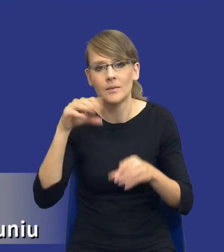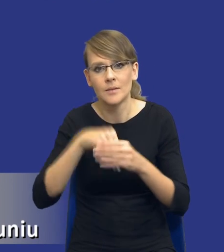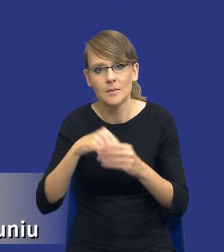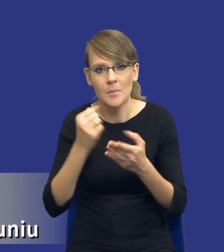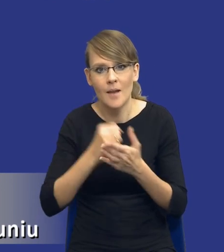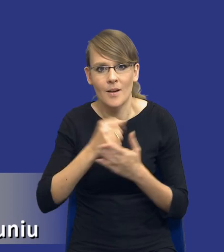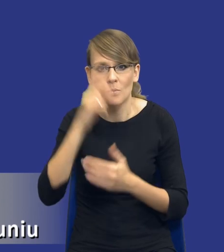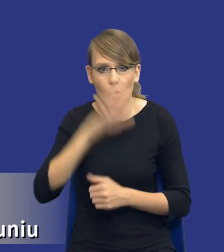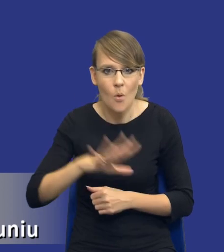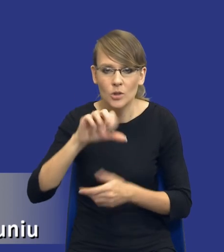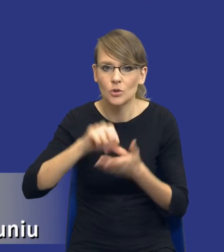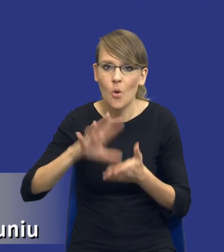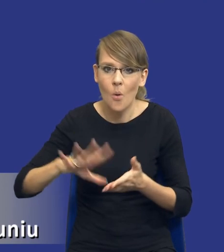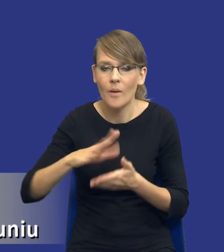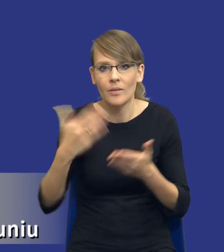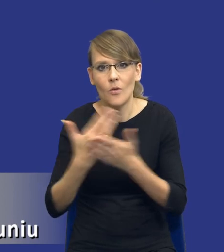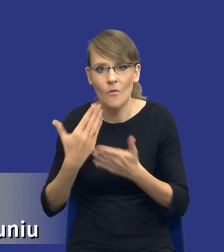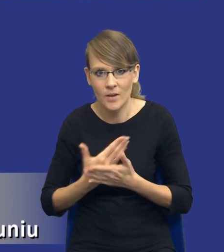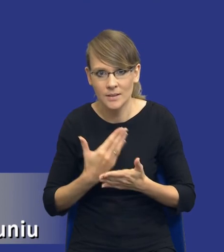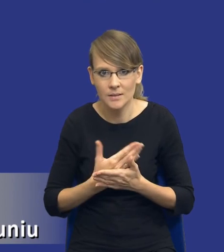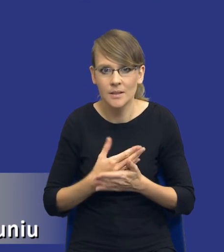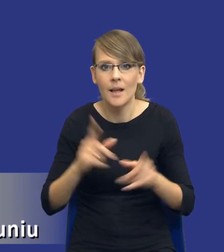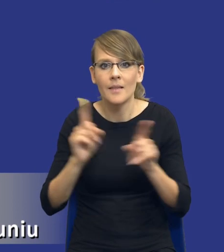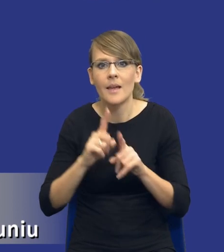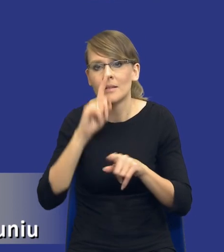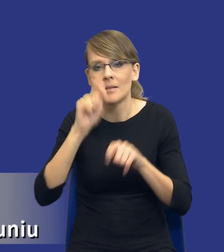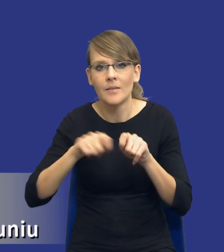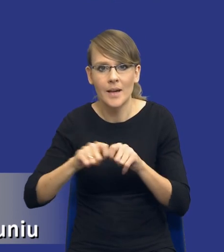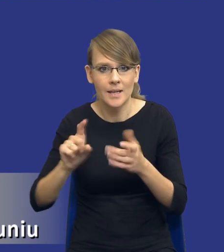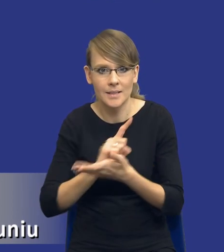środowiskowych lub innowacyjnych oraz identyfikacja ryzyk. Tutaj,